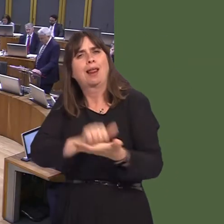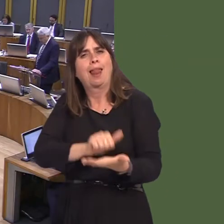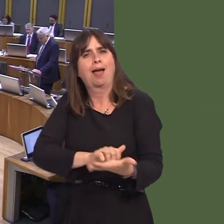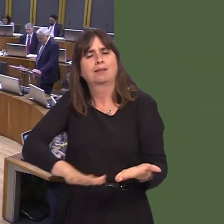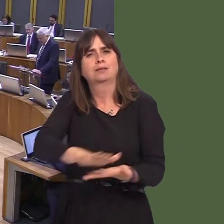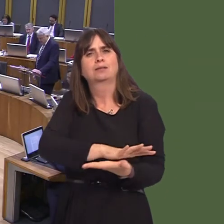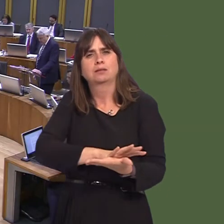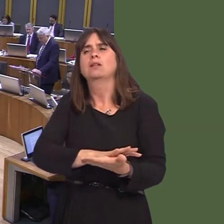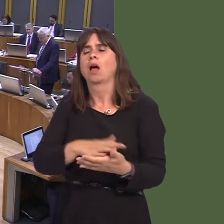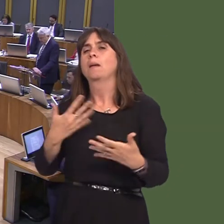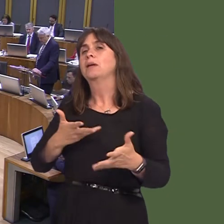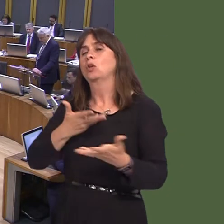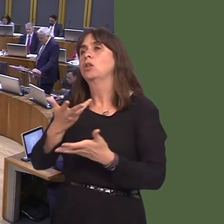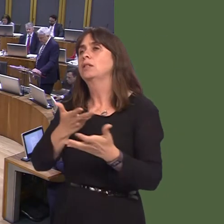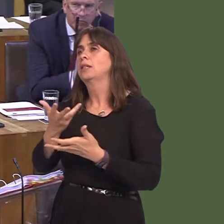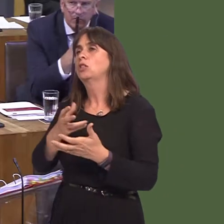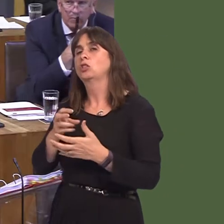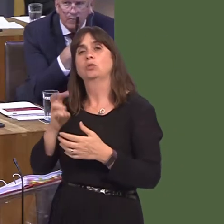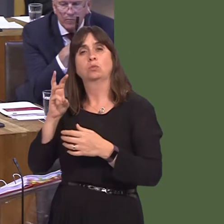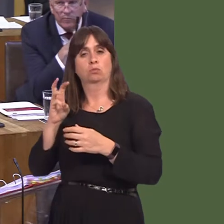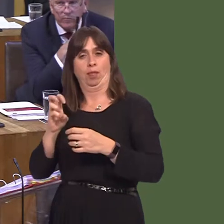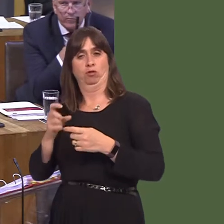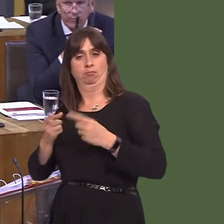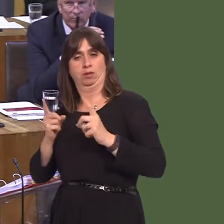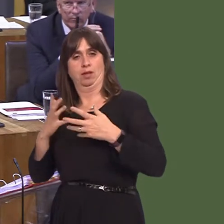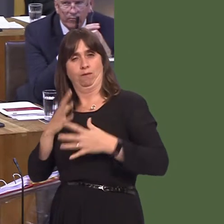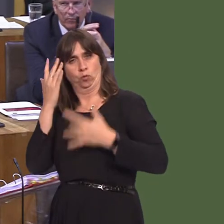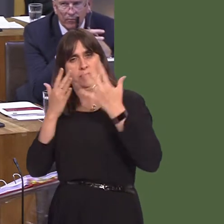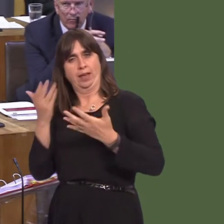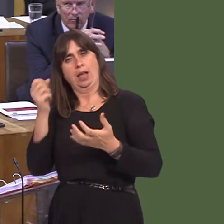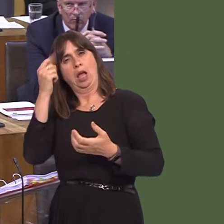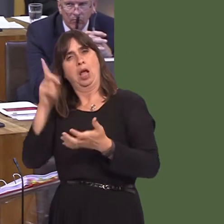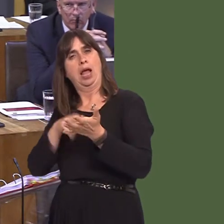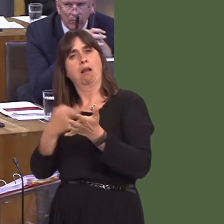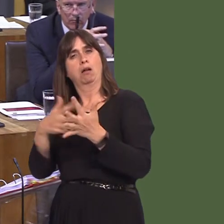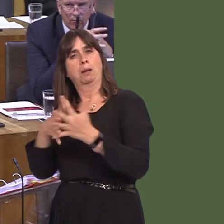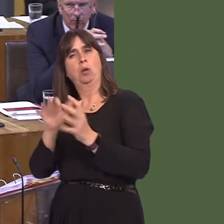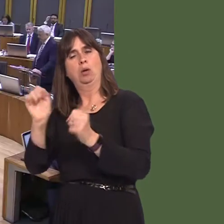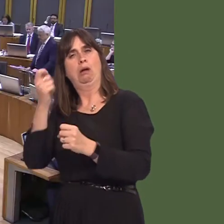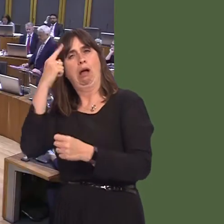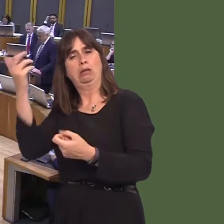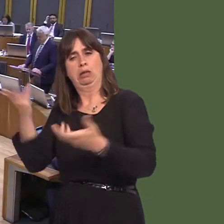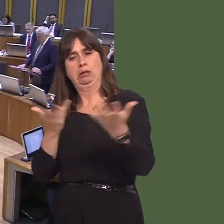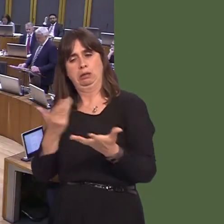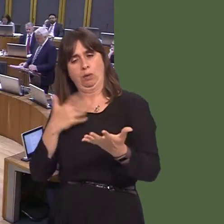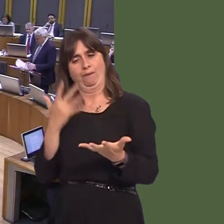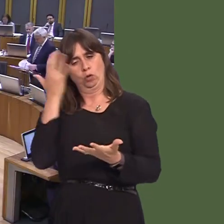from the consultation and Welsh Ministers will need to fully consider any proposals that NRW produce. Bethan Sayed AM: Thank you for that reply.